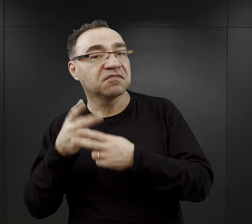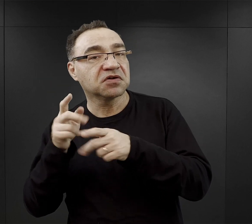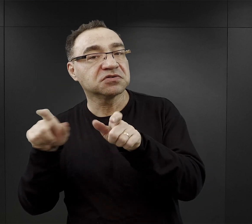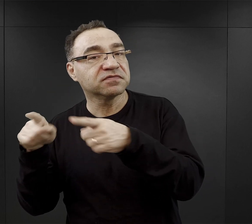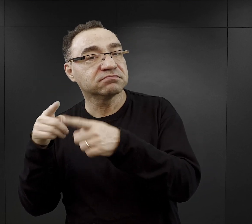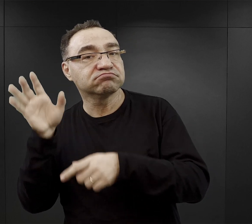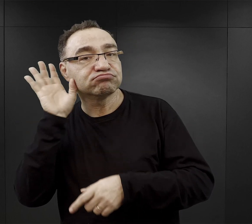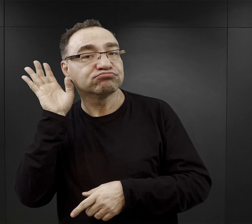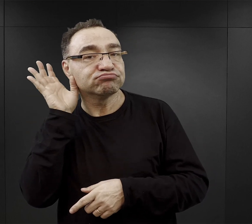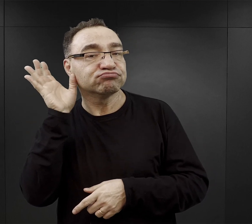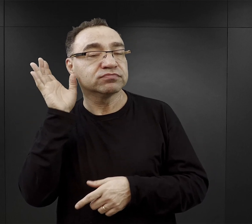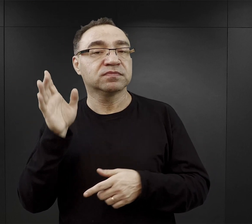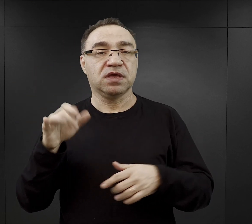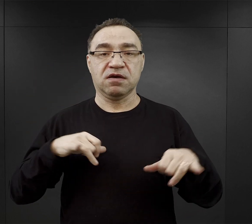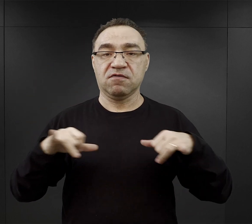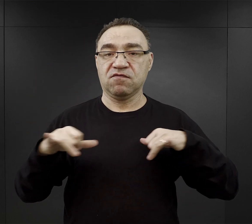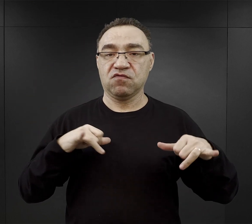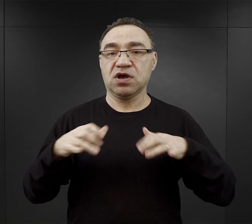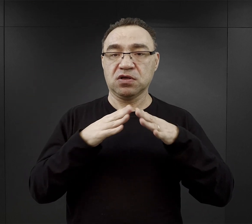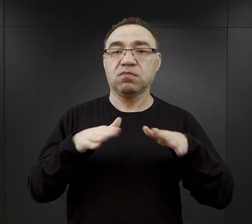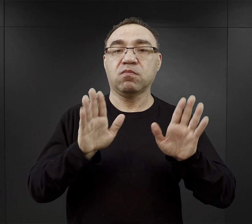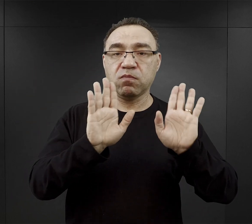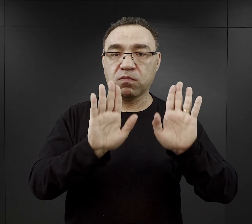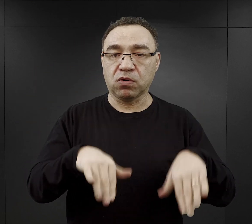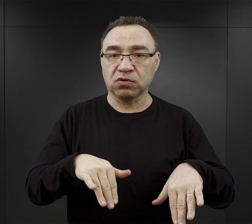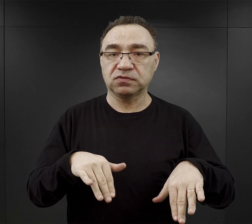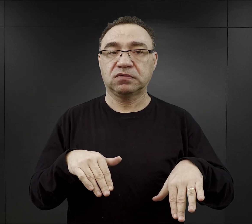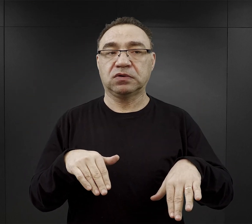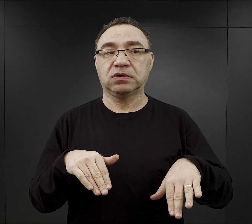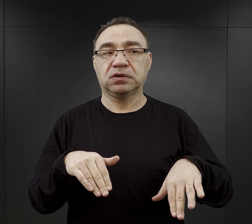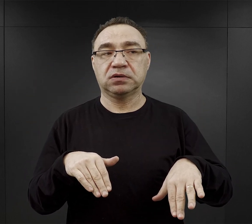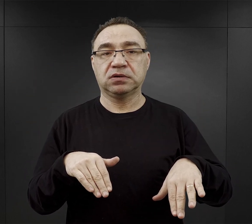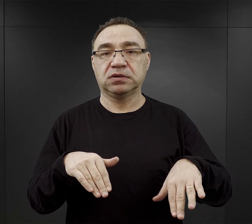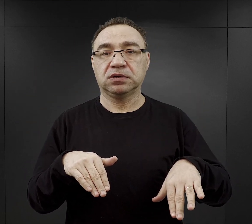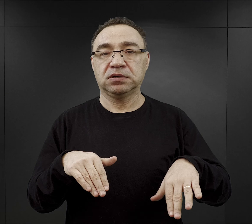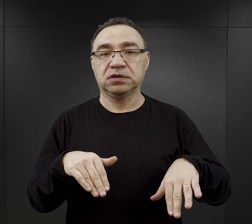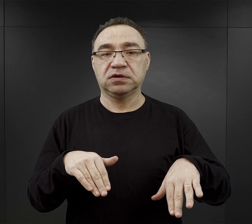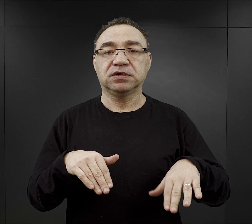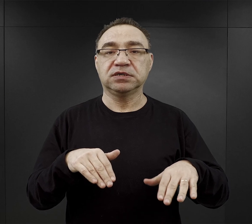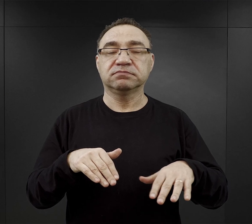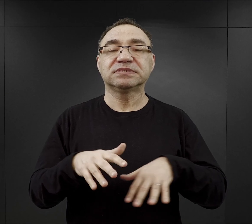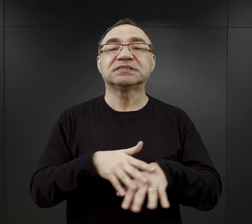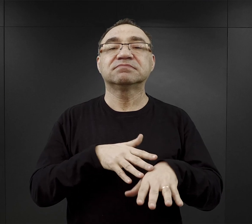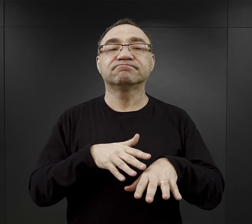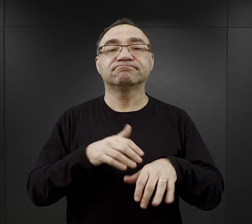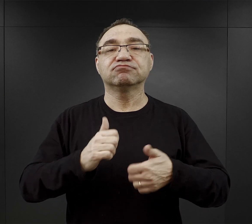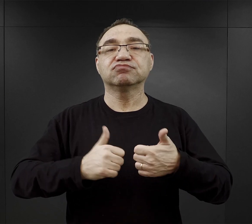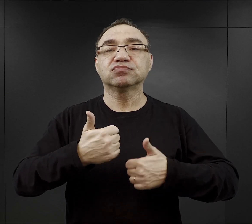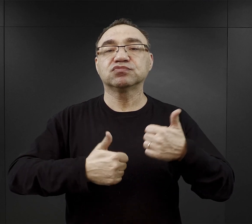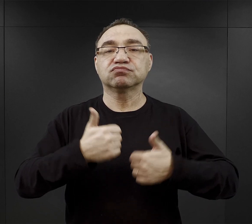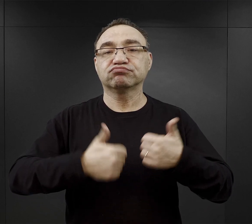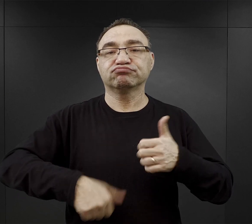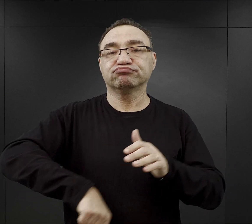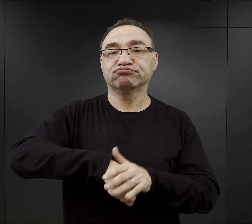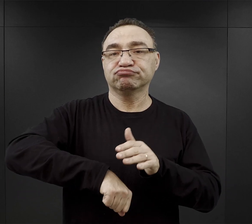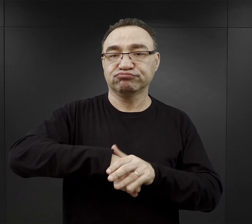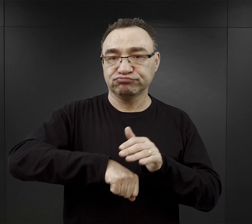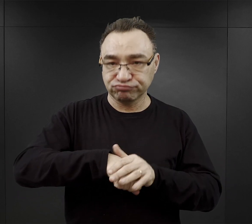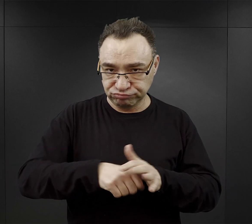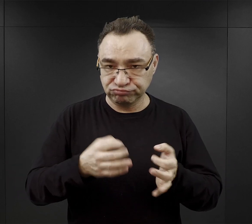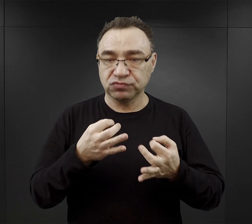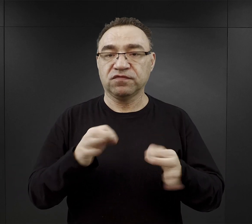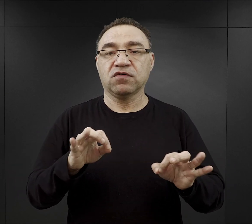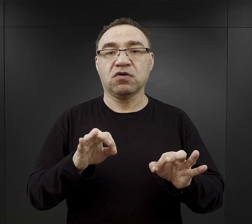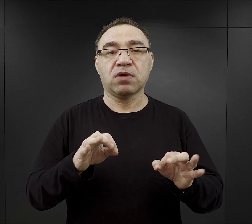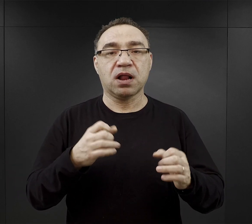też władze obozowe zezwalały na nazwijmy to zawody sportowe, czyli na mecze piłki nożnej, czy walki bokserskie,